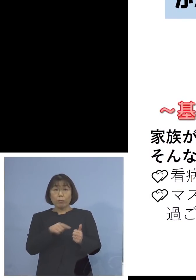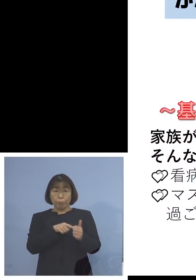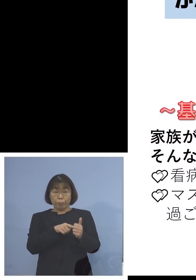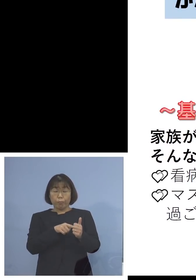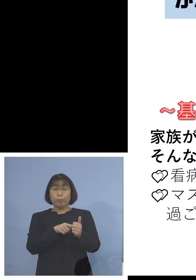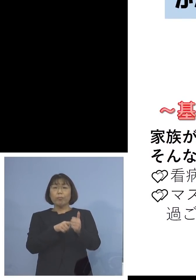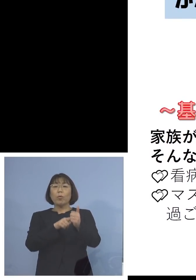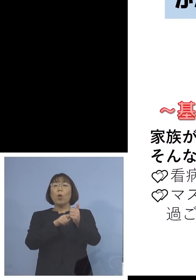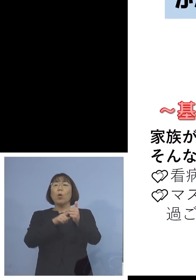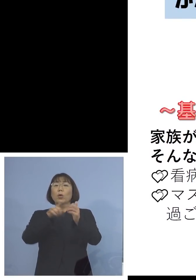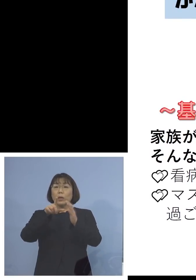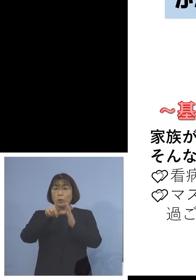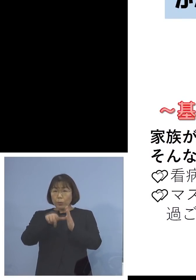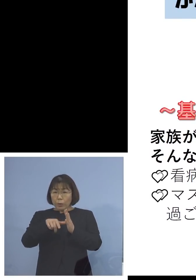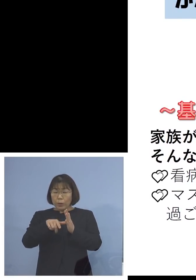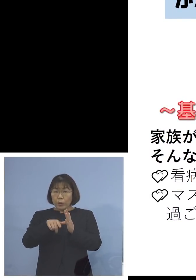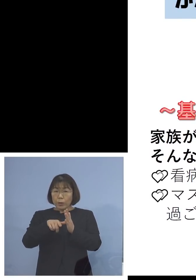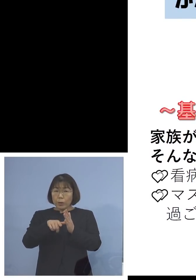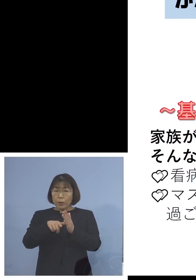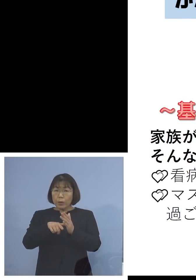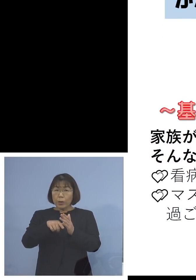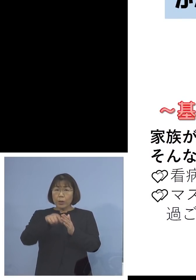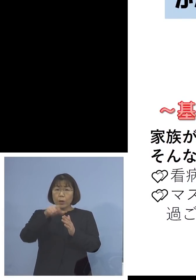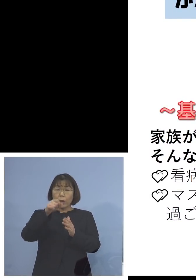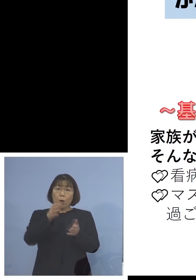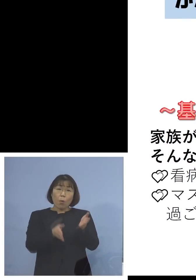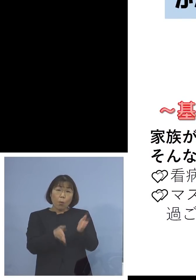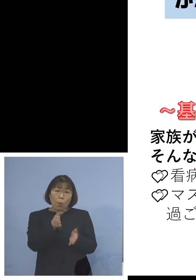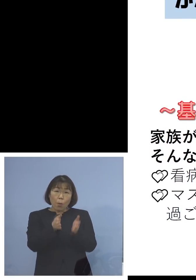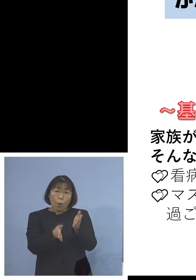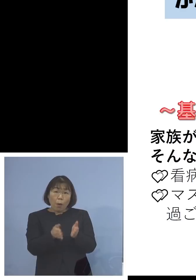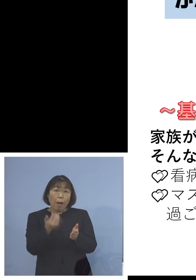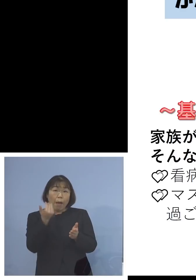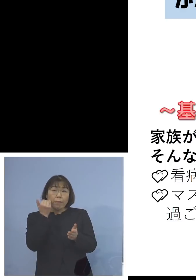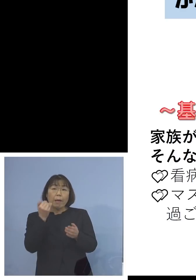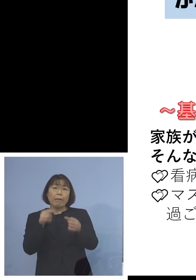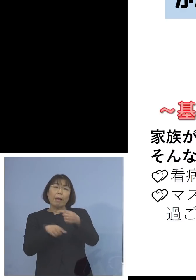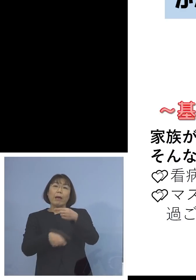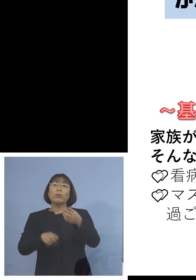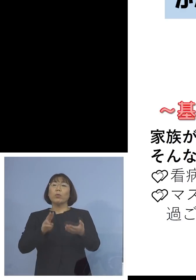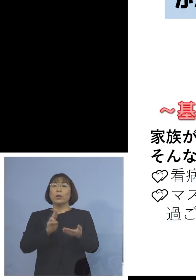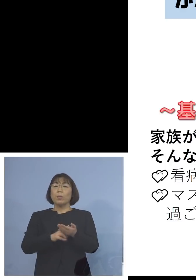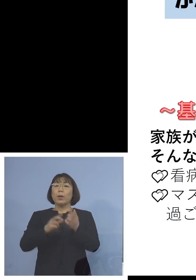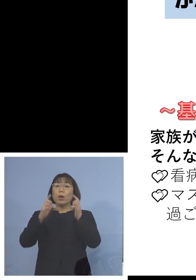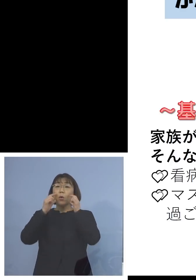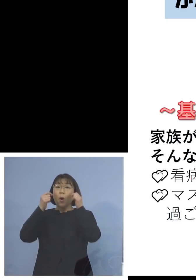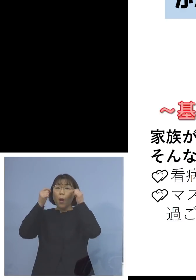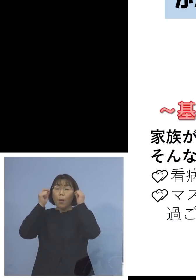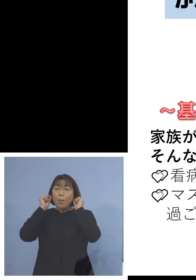その時は看病する方を決める マスクができる場所では家の中でも